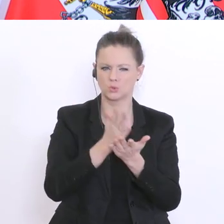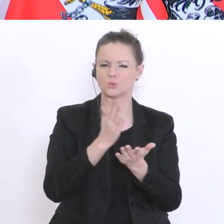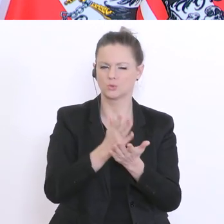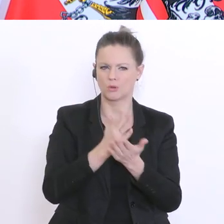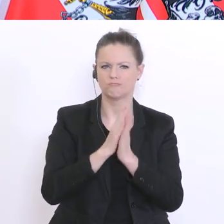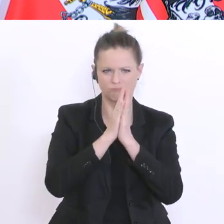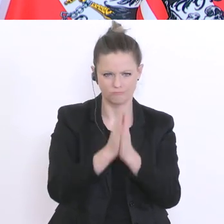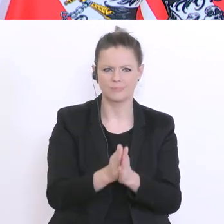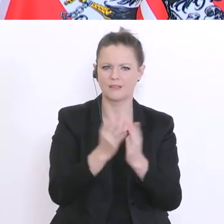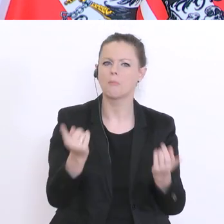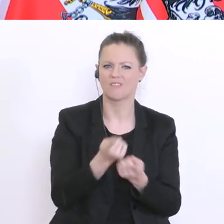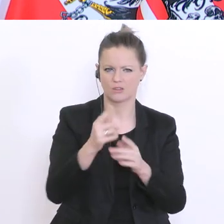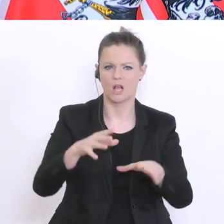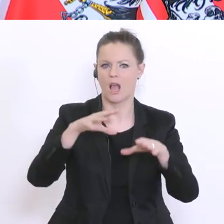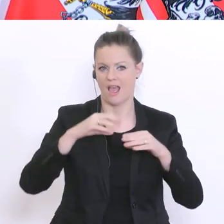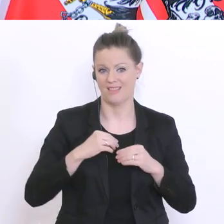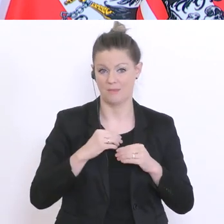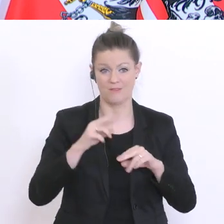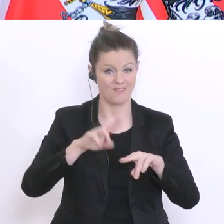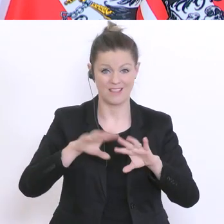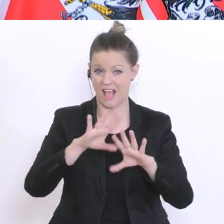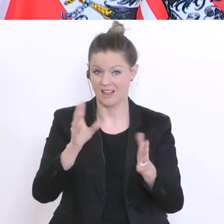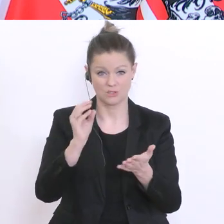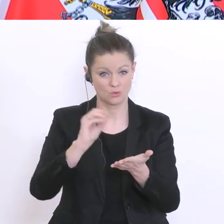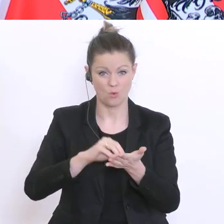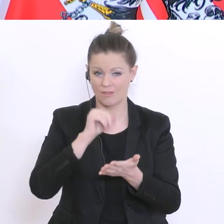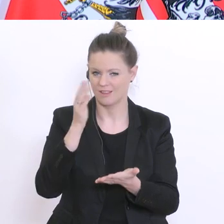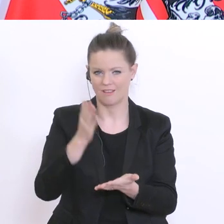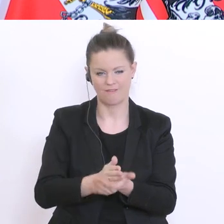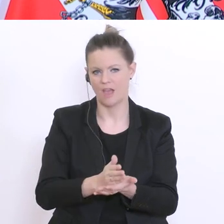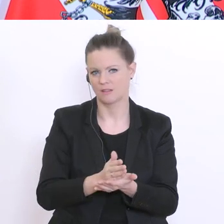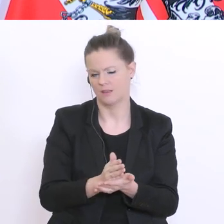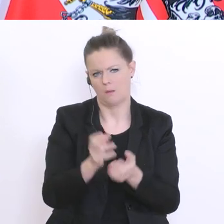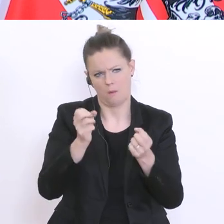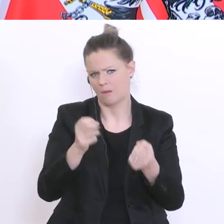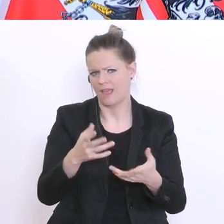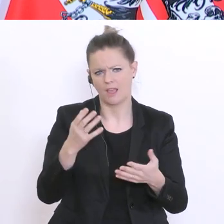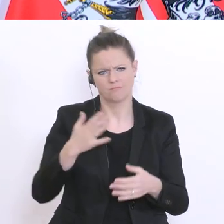mögen einfach die Absolventen hinschreiben, wie die Situation ist und man kann klarerweise